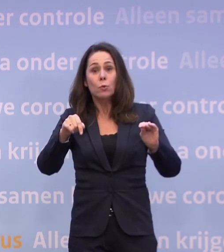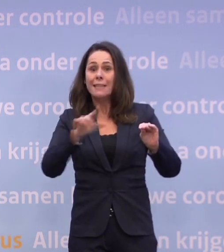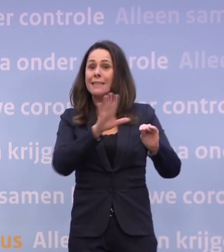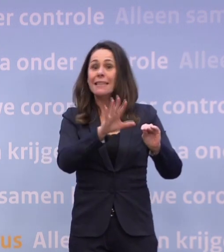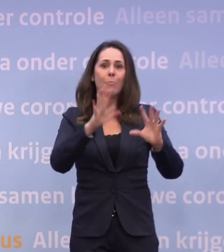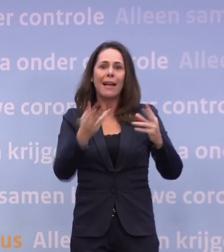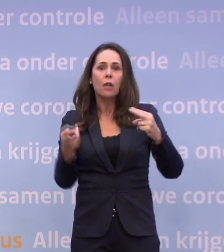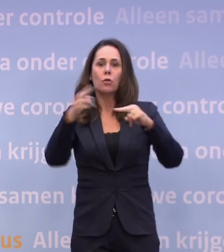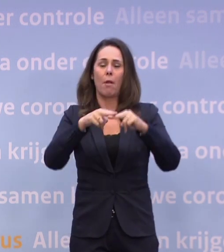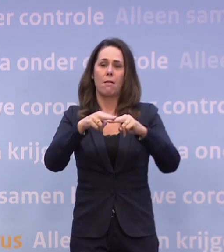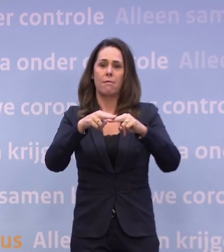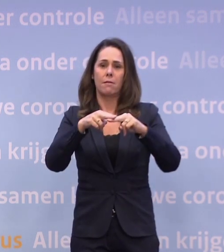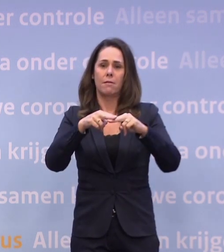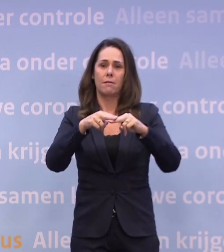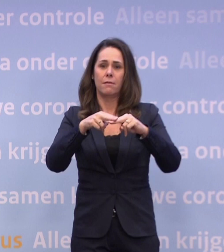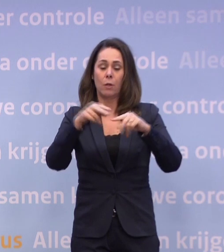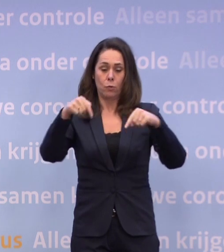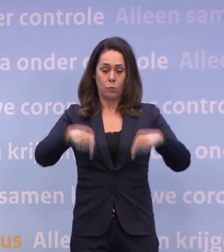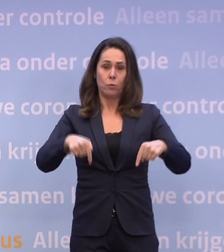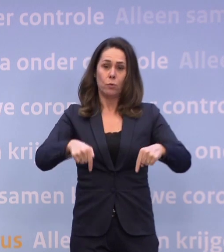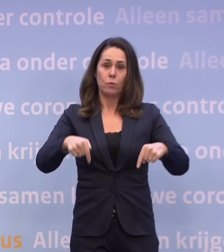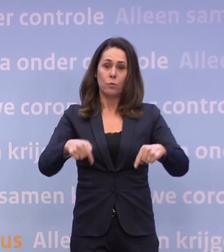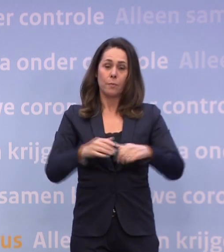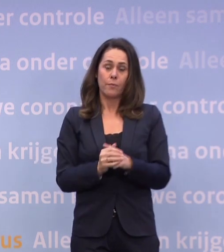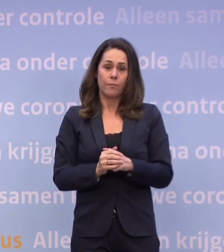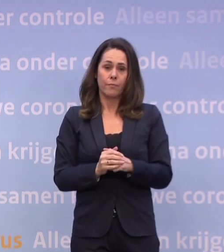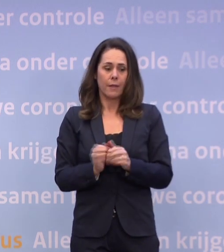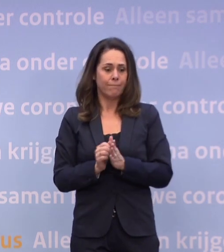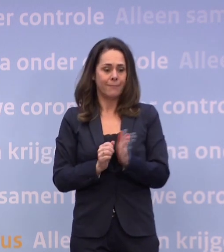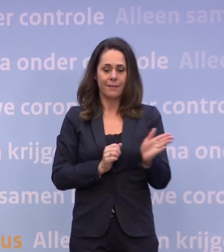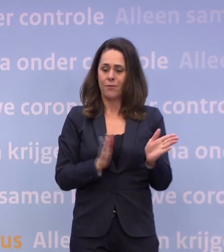En de realiteit van vandaag is dat we op een tweesprong staan.